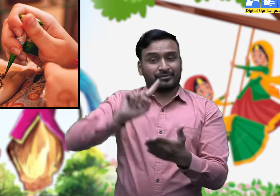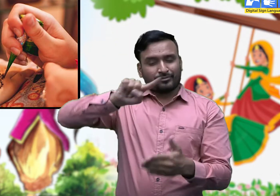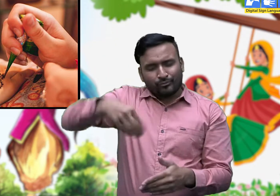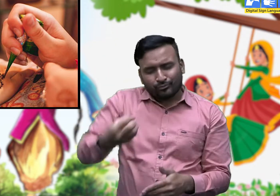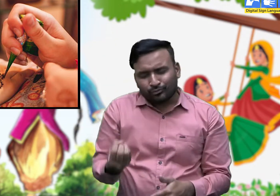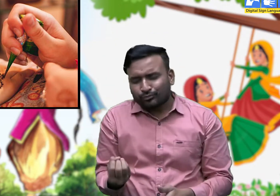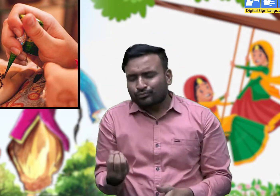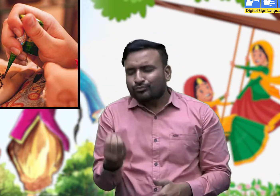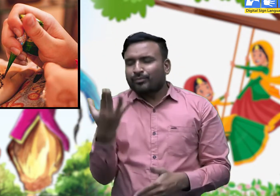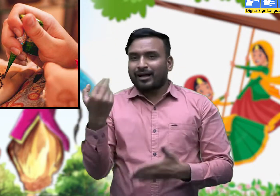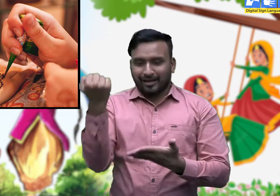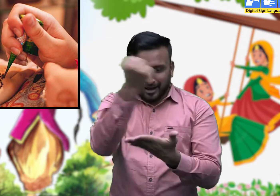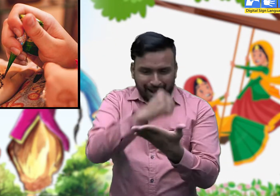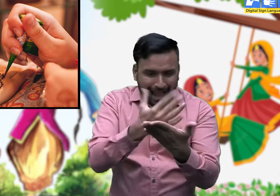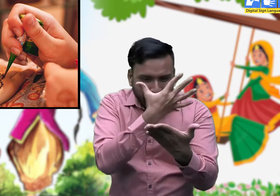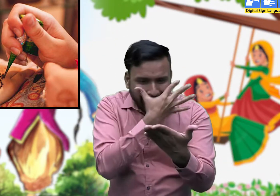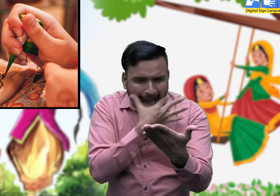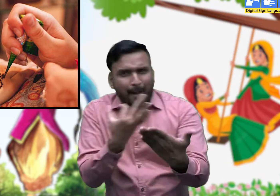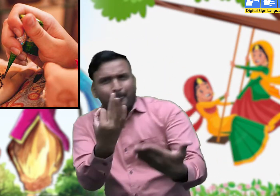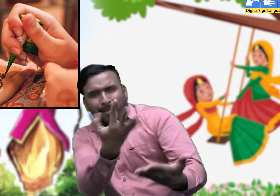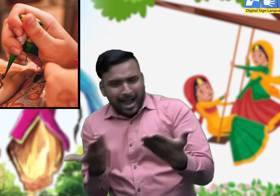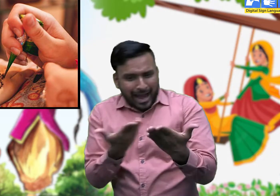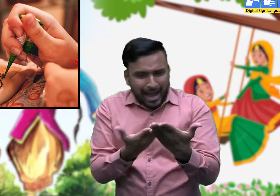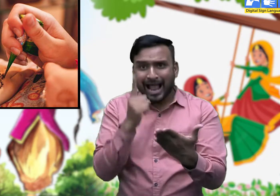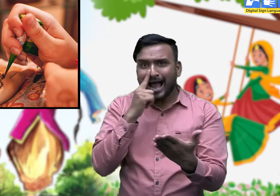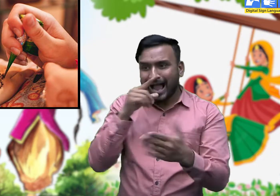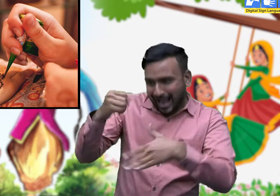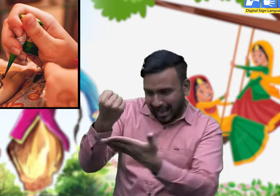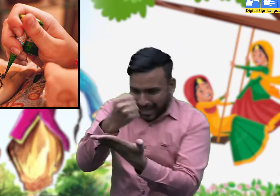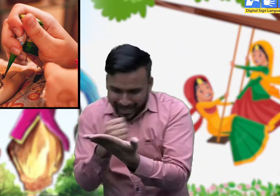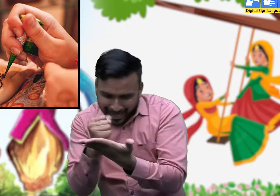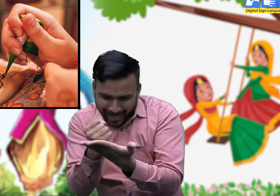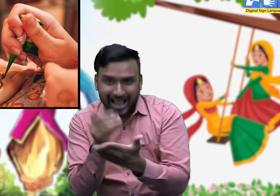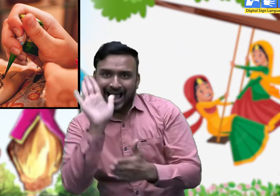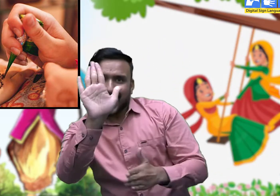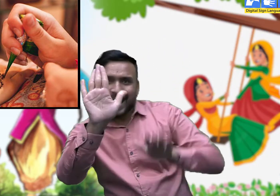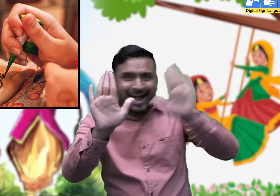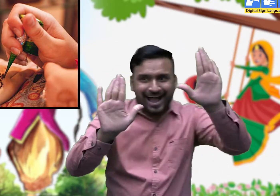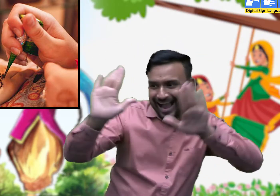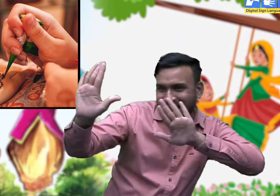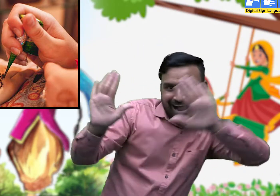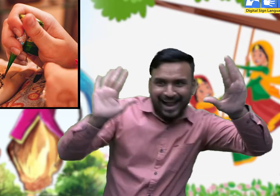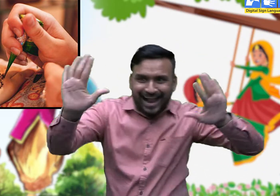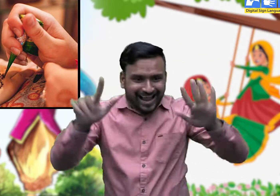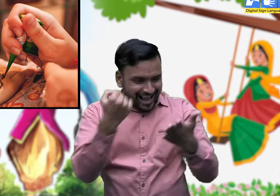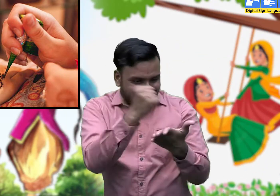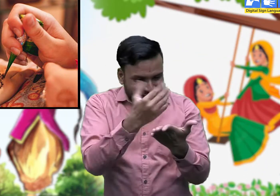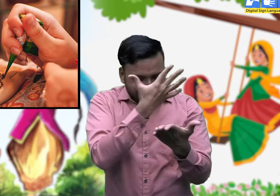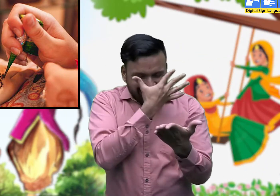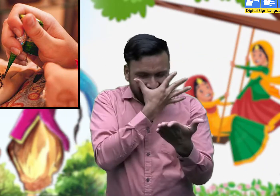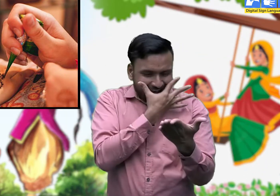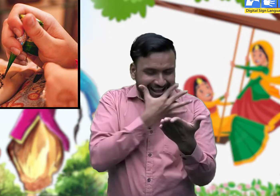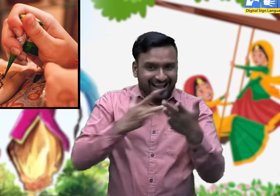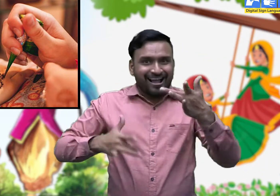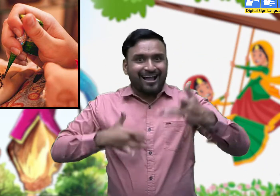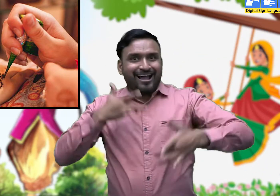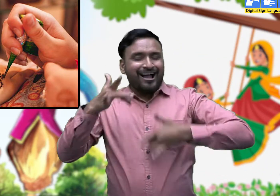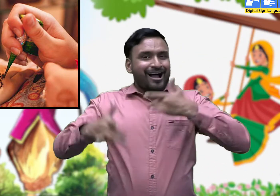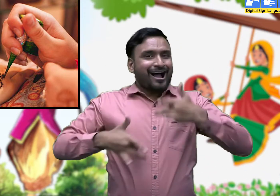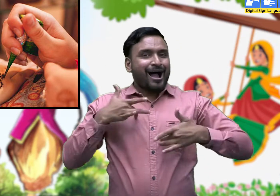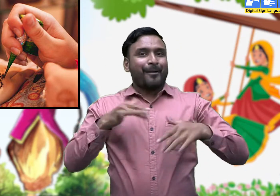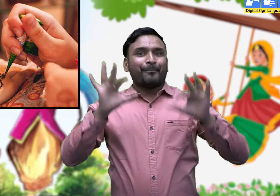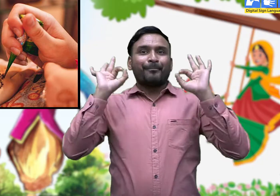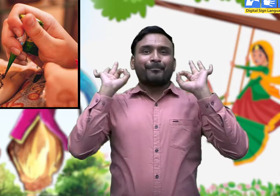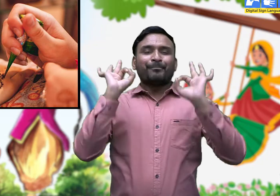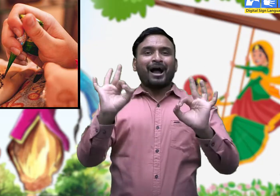सुबह उठने पर मेहंदी को एक दूसरे को दिखा कर खुश होते हैं।